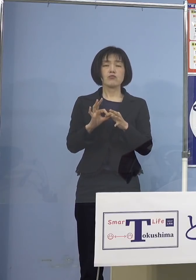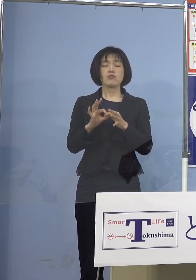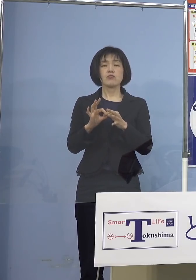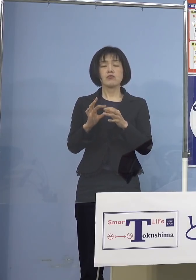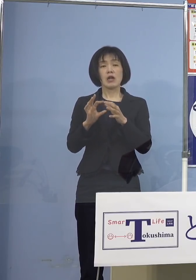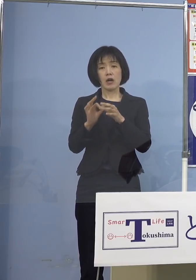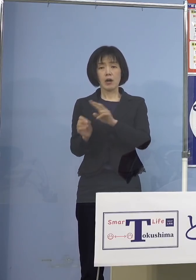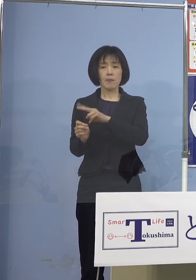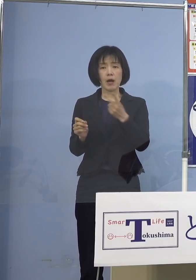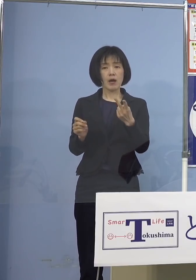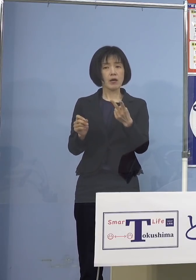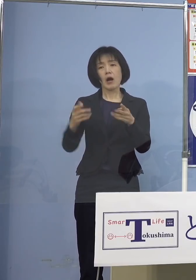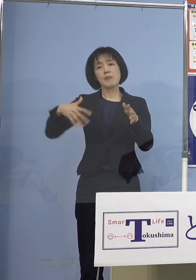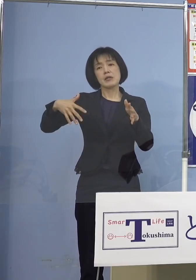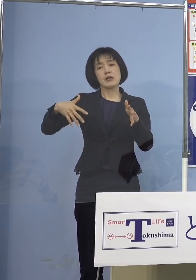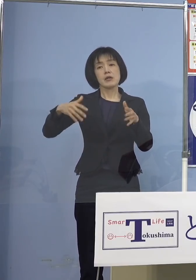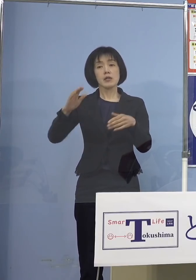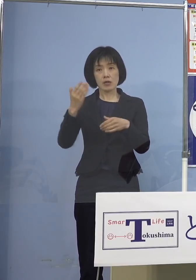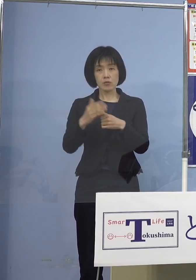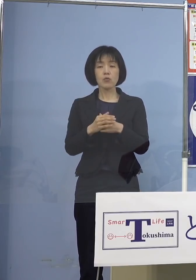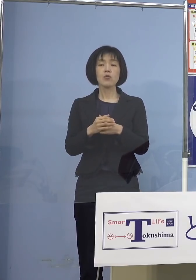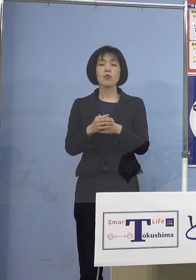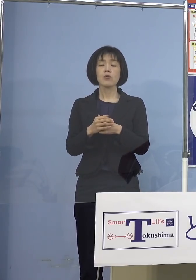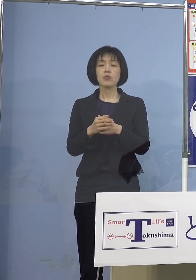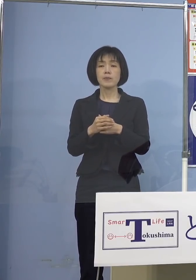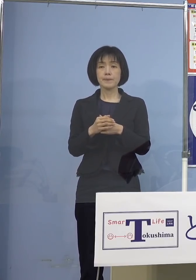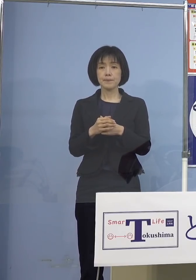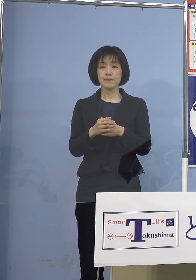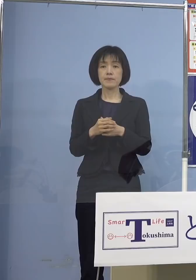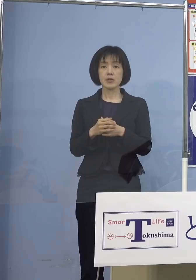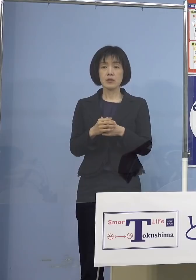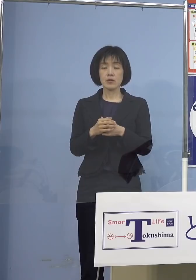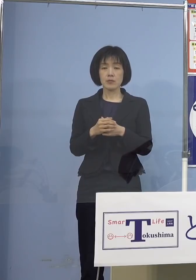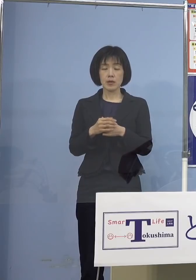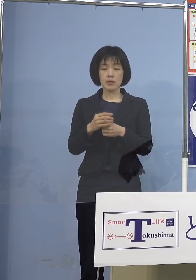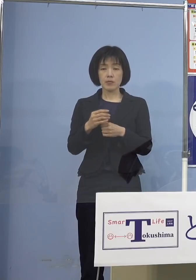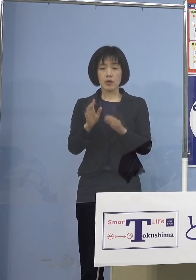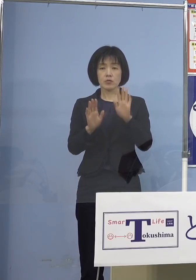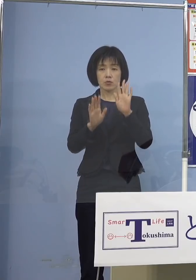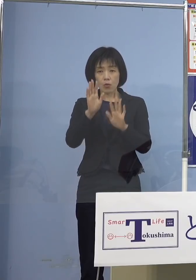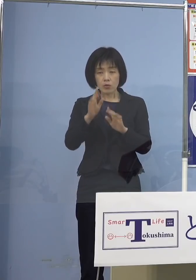考えていかなければ間違ったメッセージを 県民の皆様方に伝えてしまうと